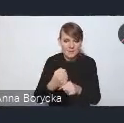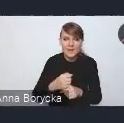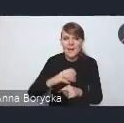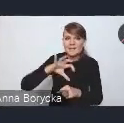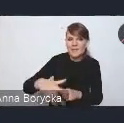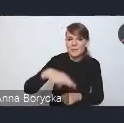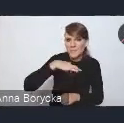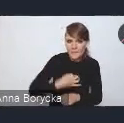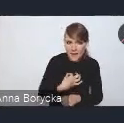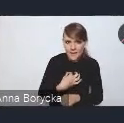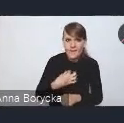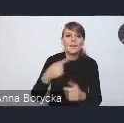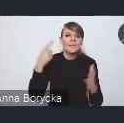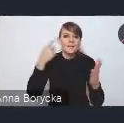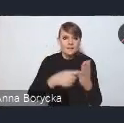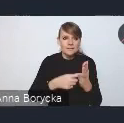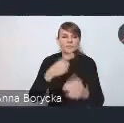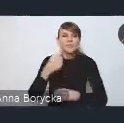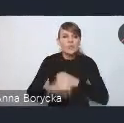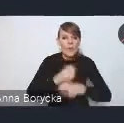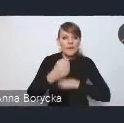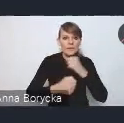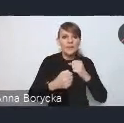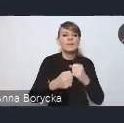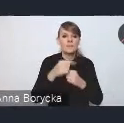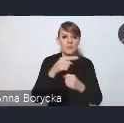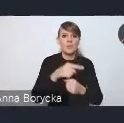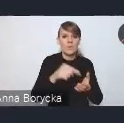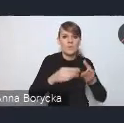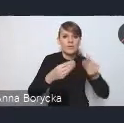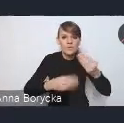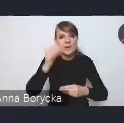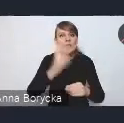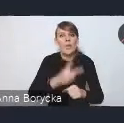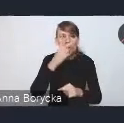na rzecz działań zwiększających właśnie tę dostępność mieszkaniową.